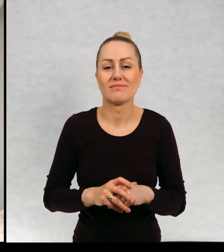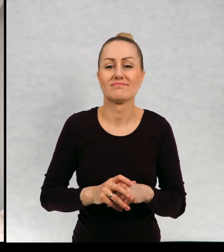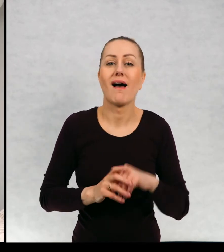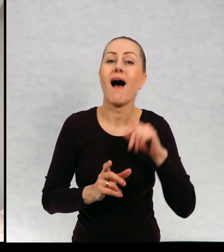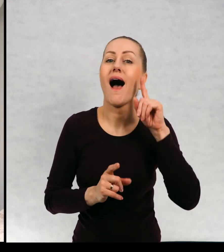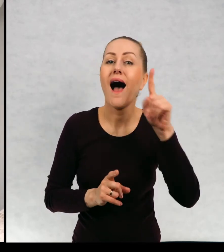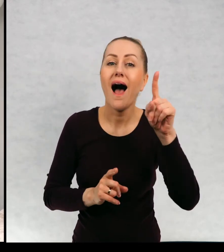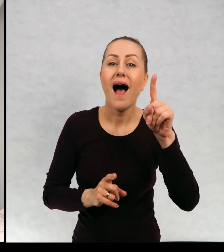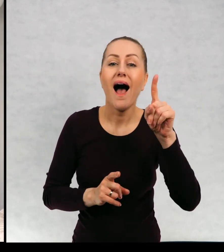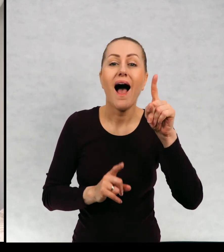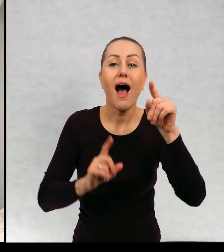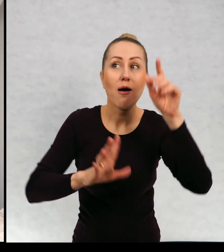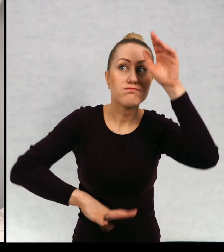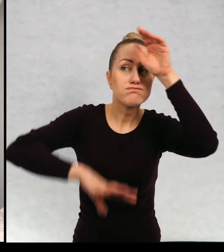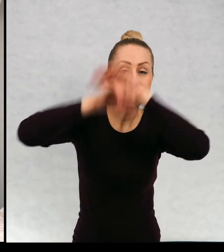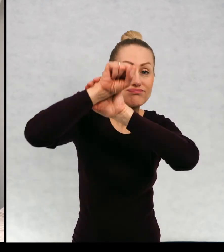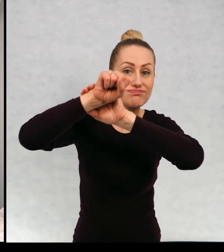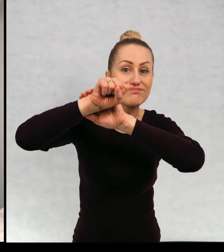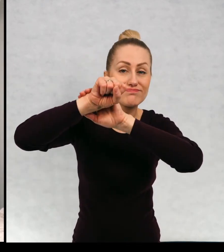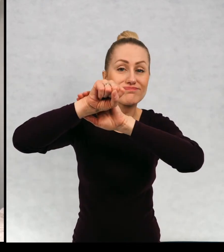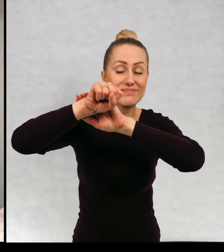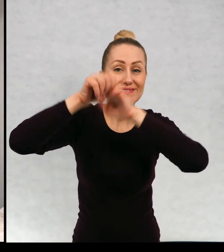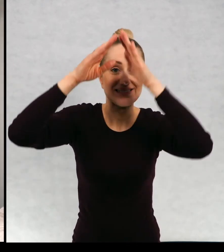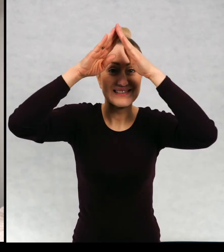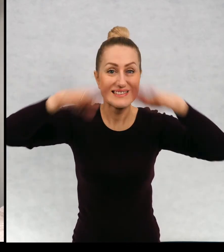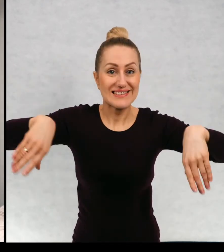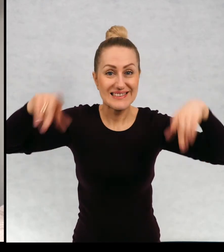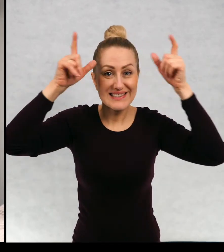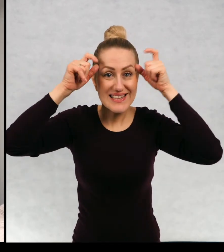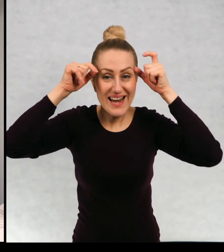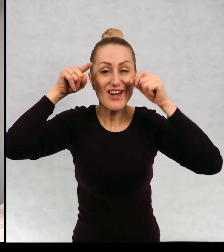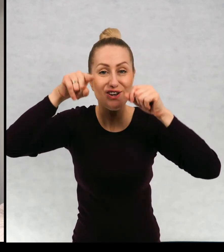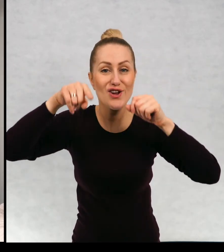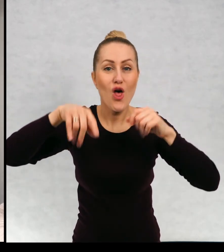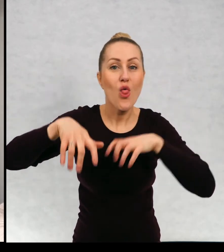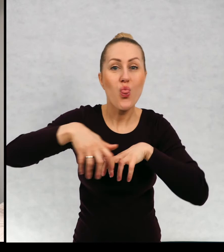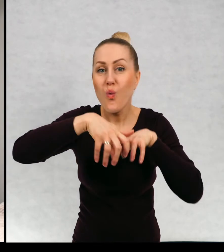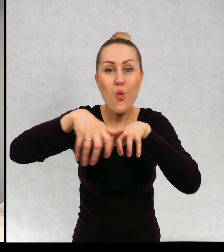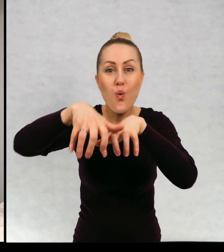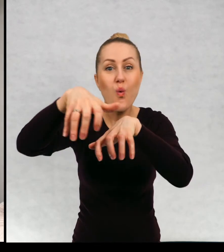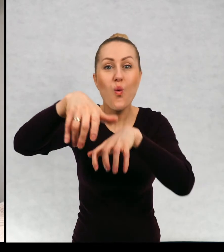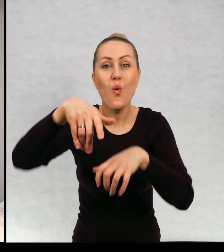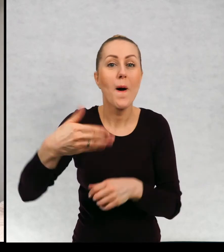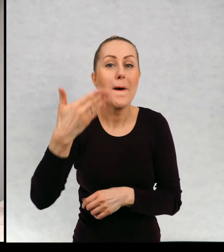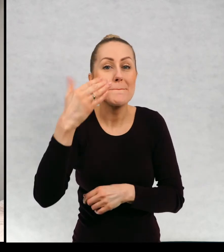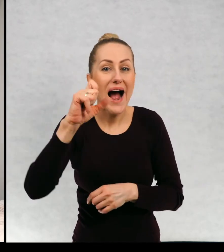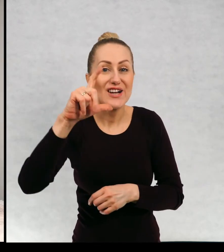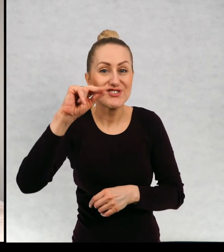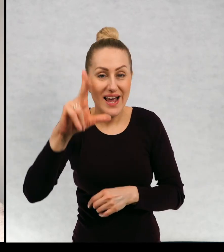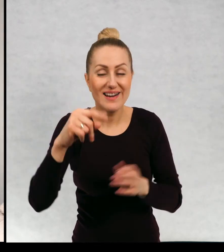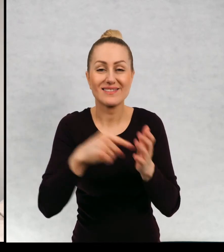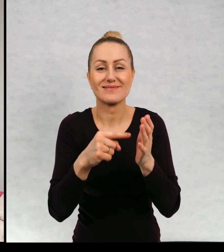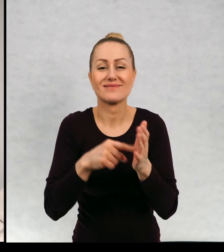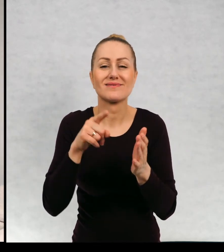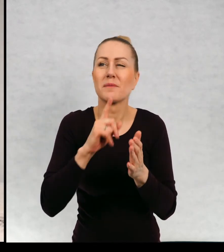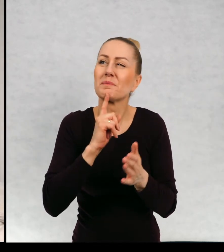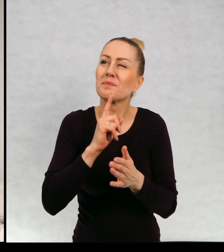a na starym strychu mieszka Maciek, który jest takim duchem bardzo